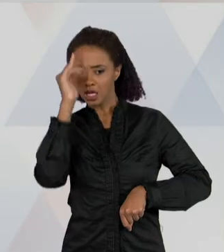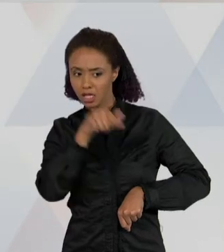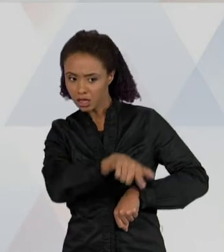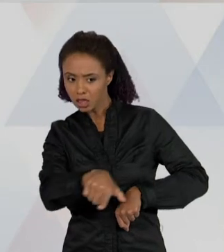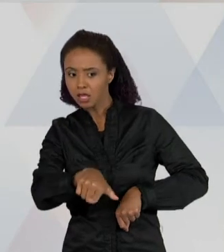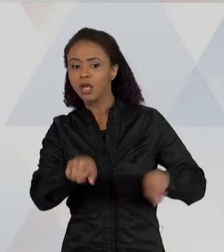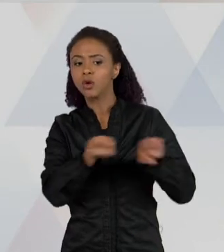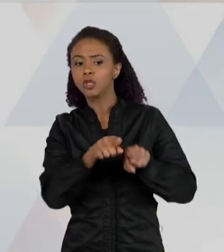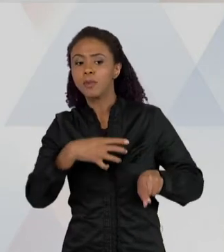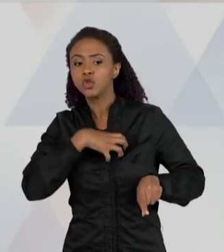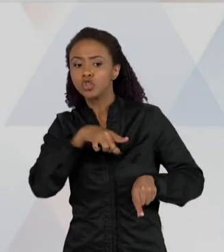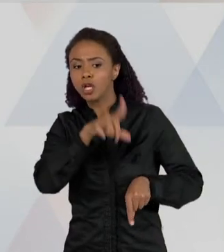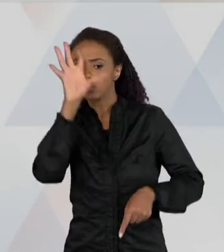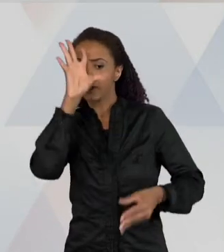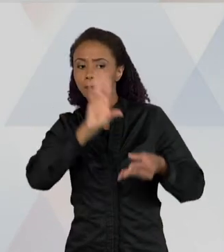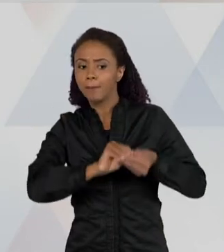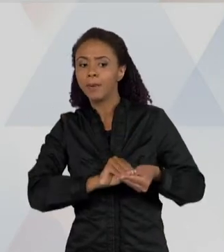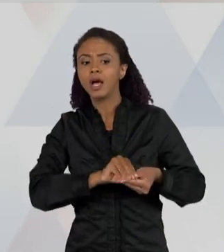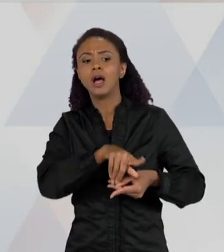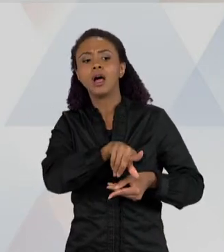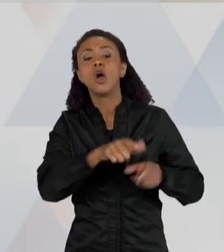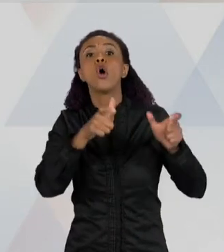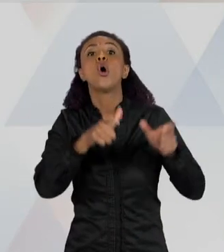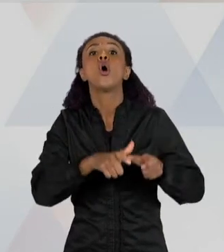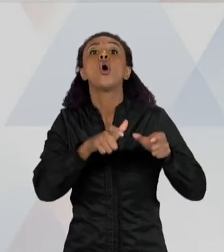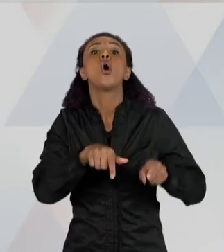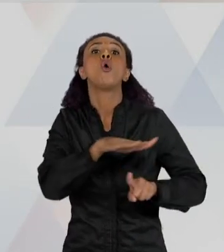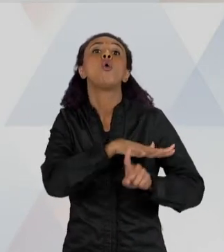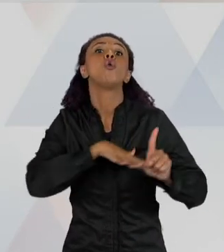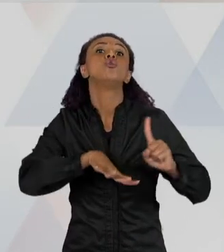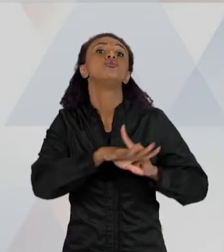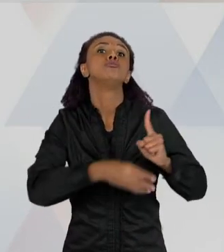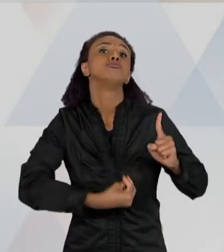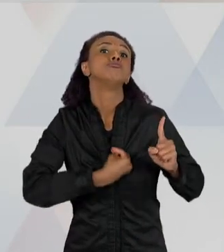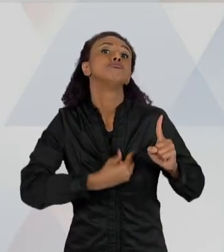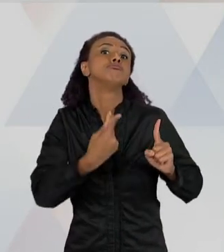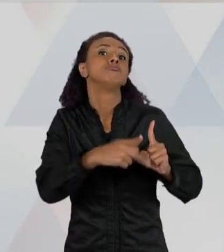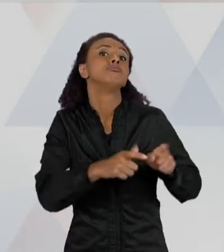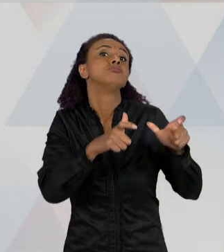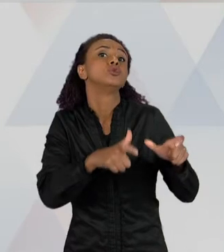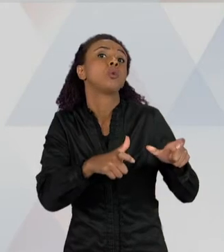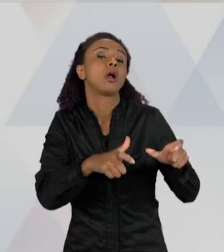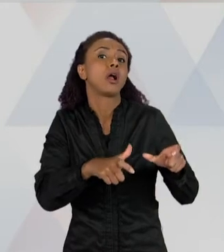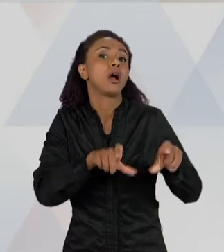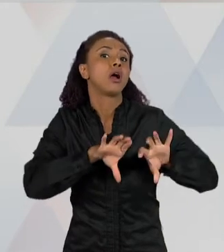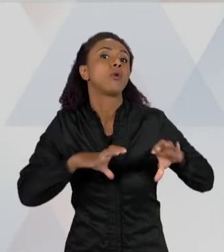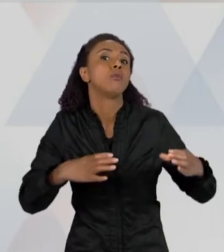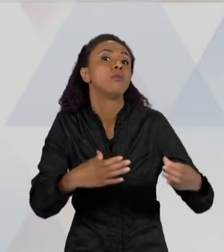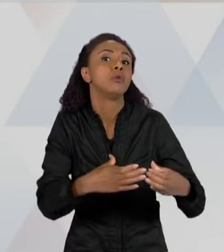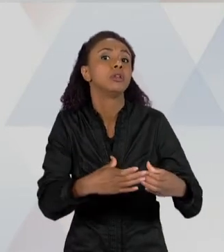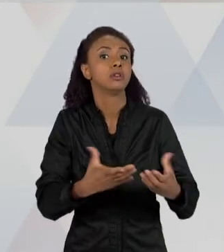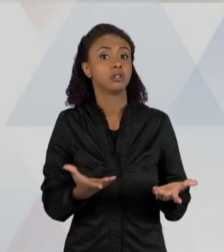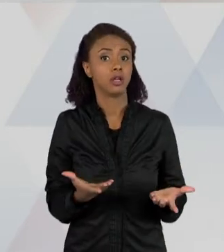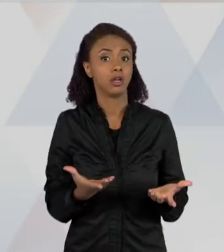SOCIOCULTURAL ESSA CRIANÇA SE INSERE, E COMO AJUDÁ-LA A DESENVOLVER MELHOR ESSA FALA. A FALA TAMBÉM É IMPORTANTE NA AULA